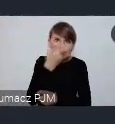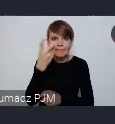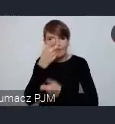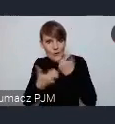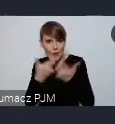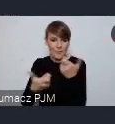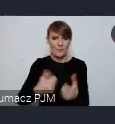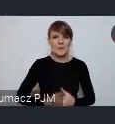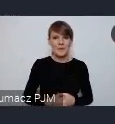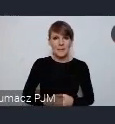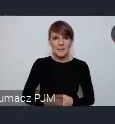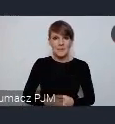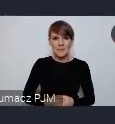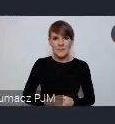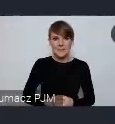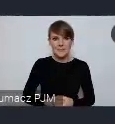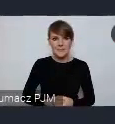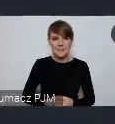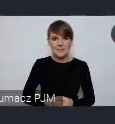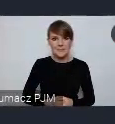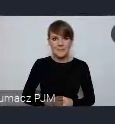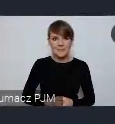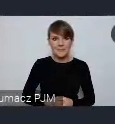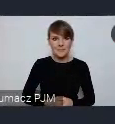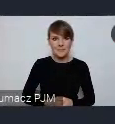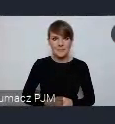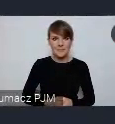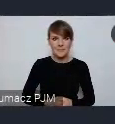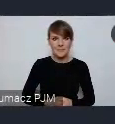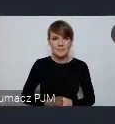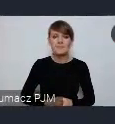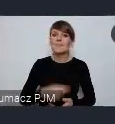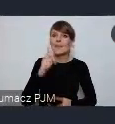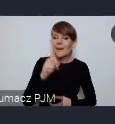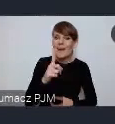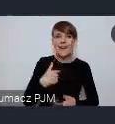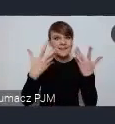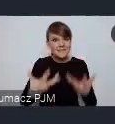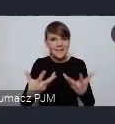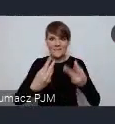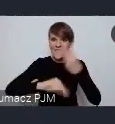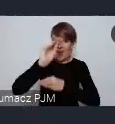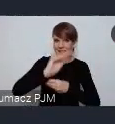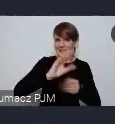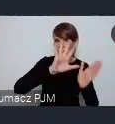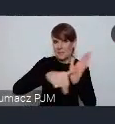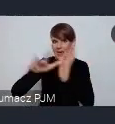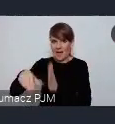Ale proszę państwa po to żeby poszerzyć możliwość udziału polskich miast w światowym forum,